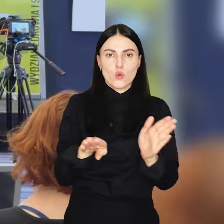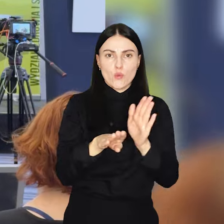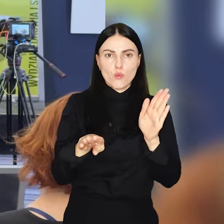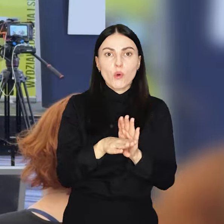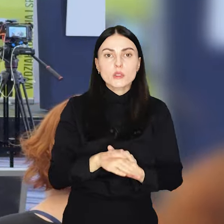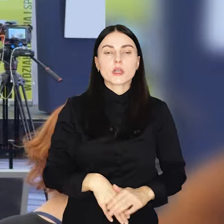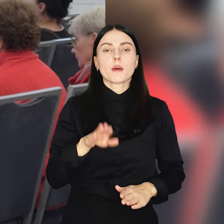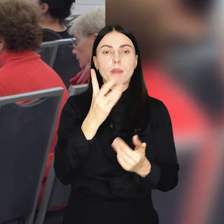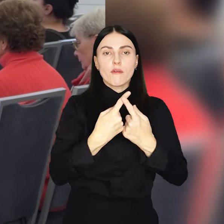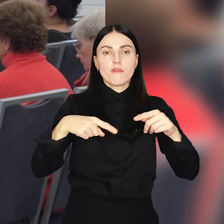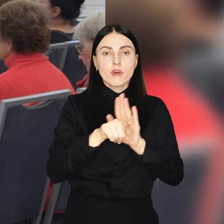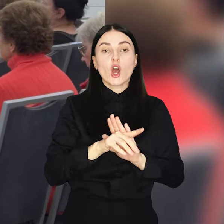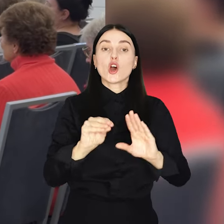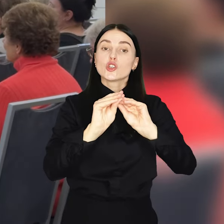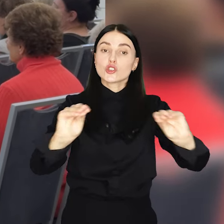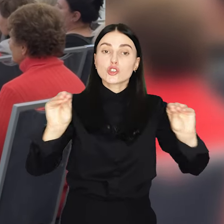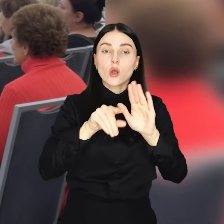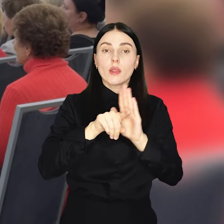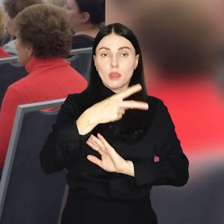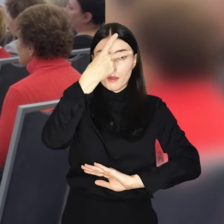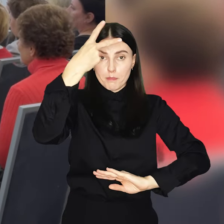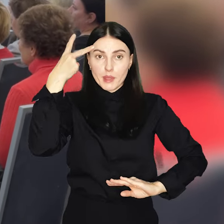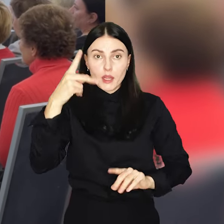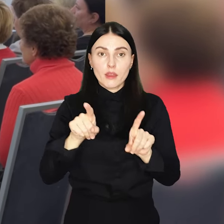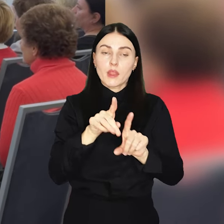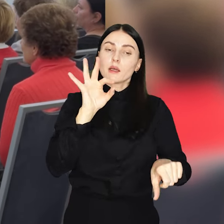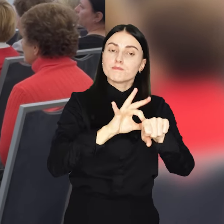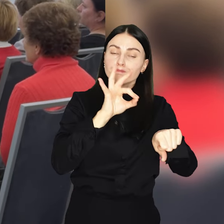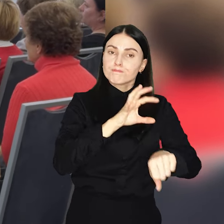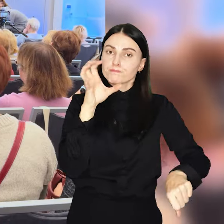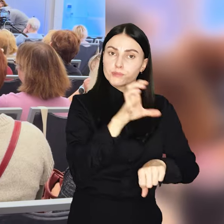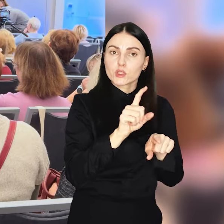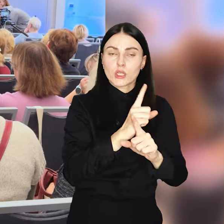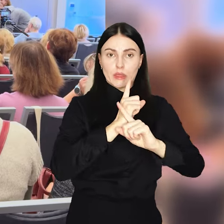Realizowane będą także szkolenia dla pielęgniarek personelu medycznego i